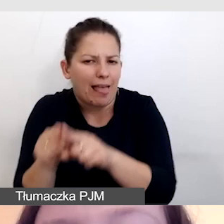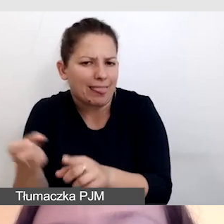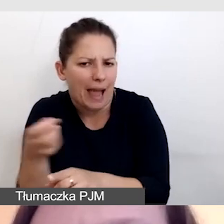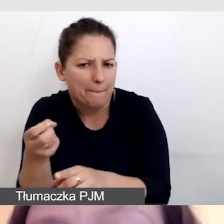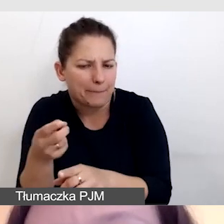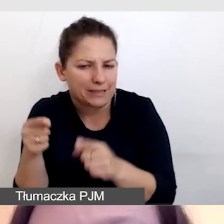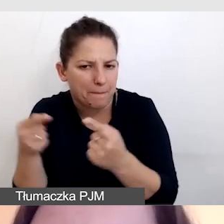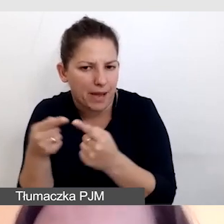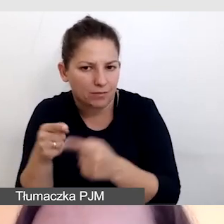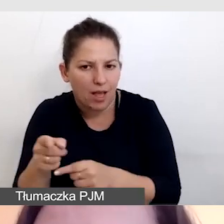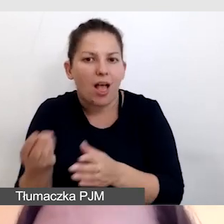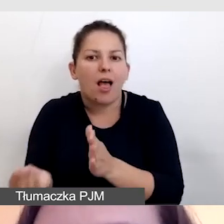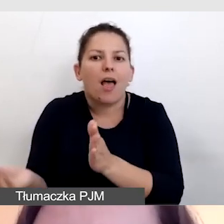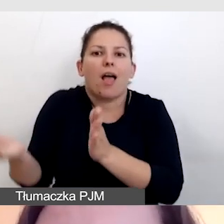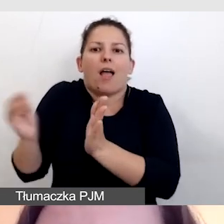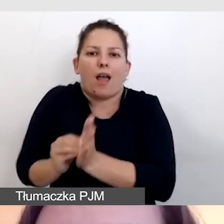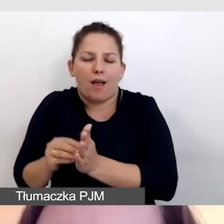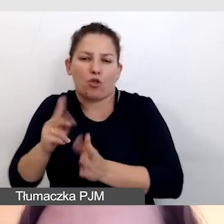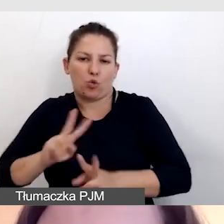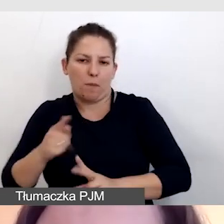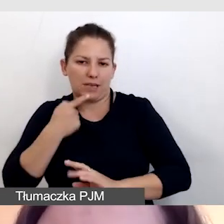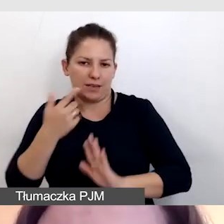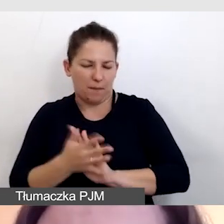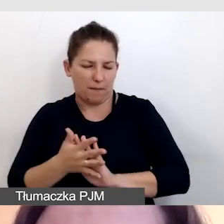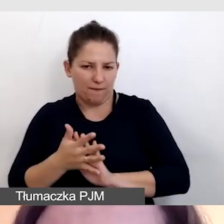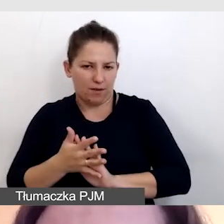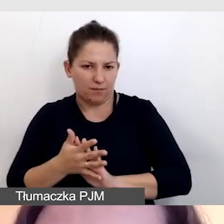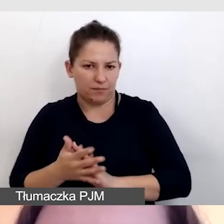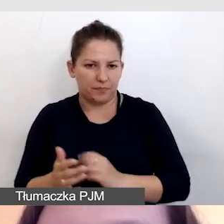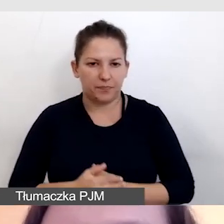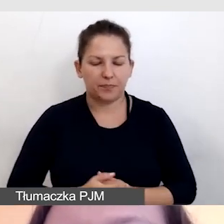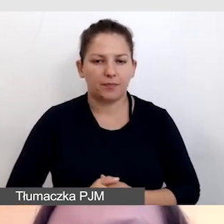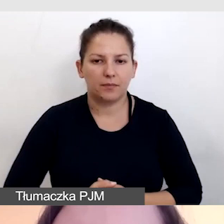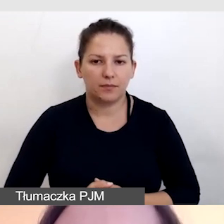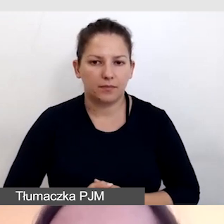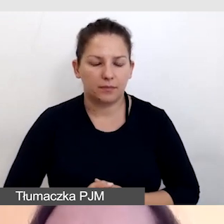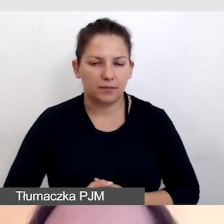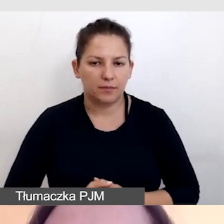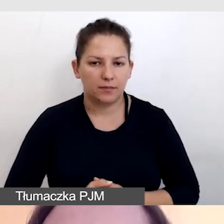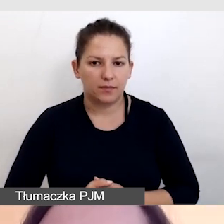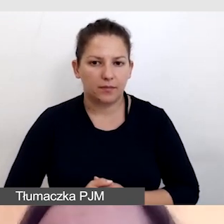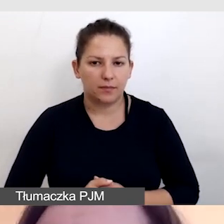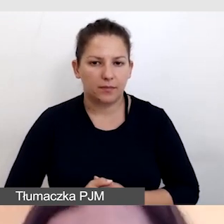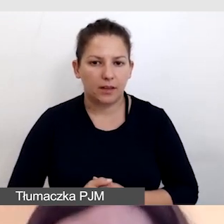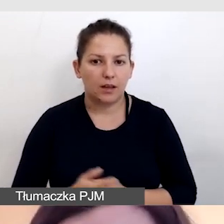dodawany jest tłumacz języka migowego. Aby zadbać o to,